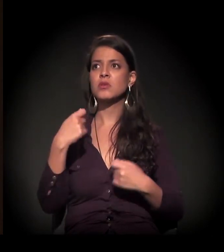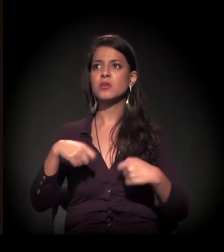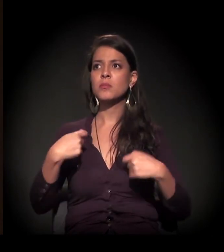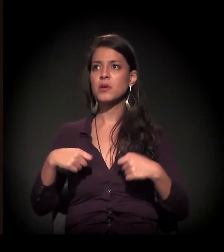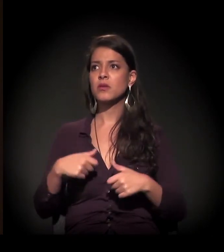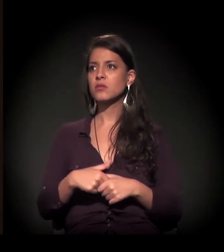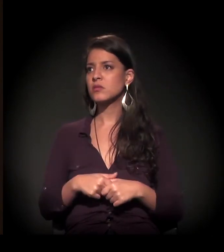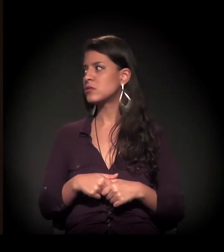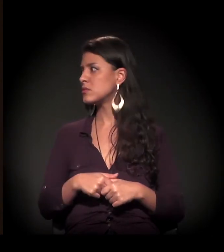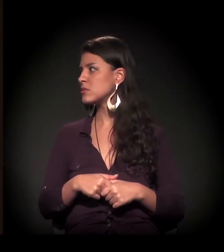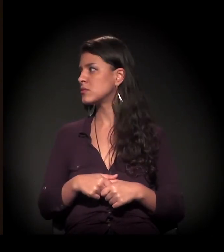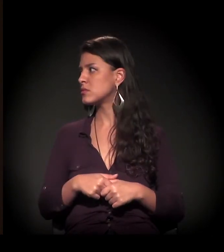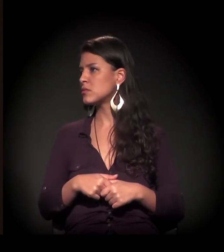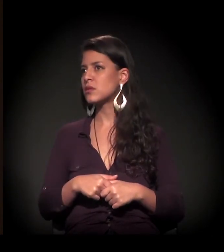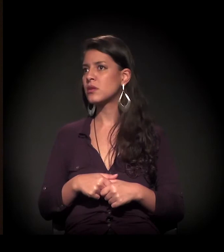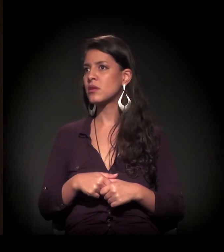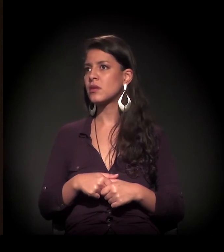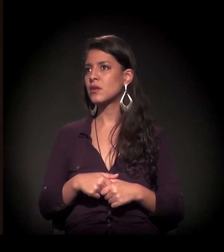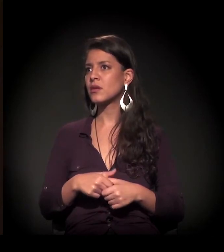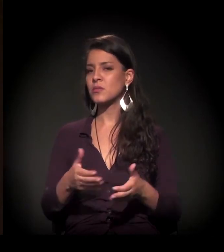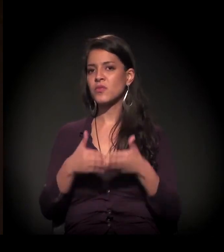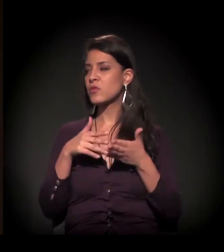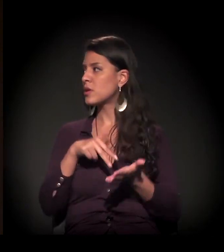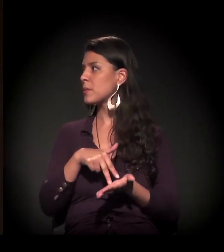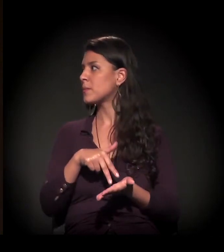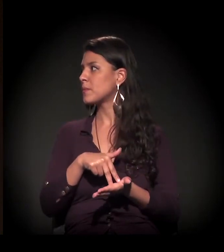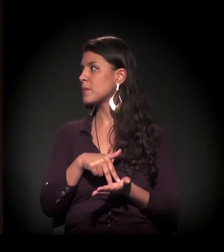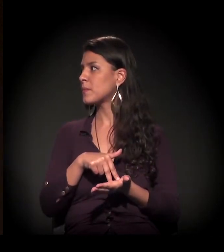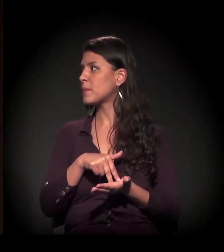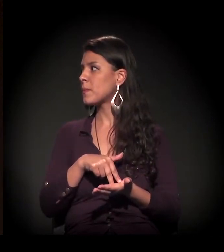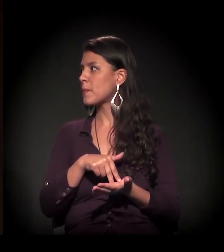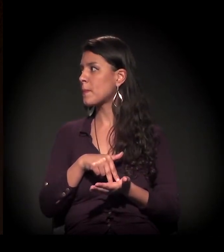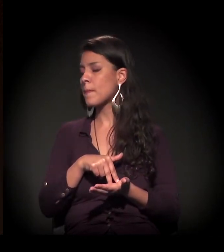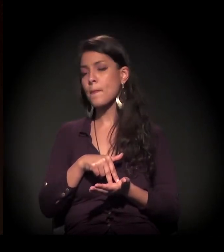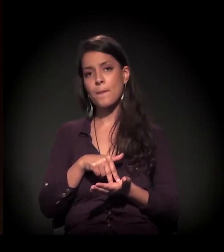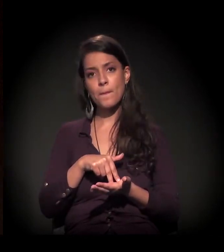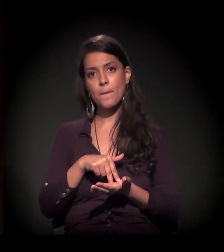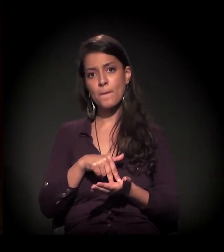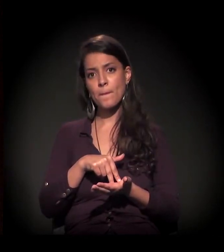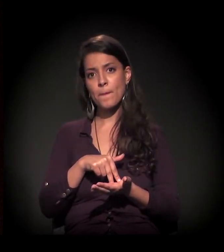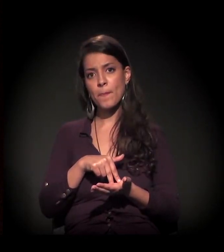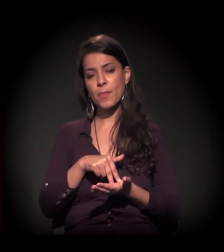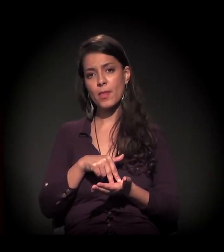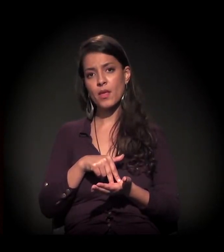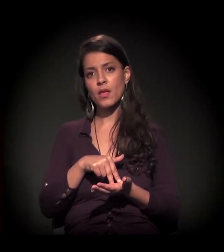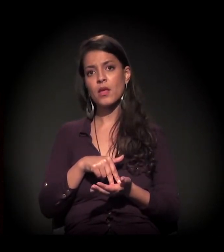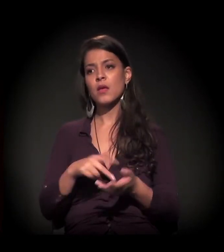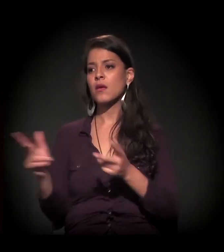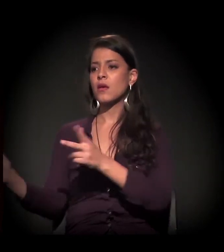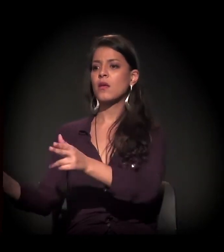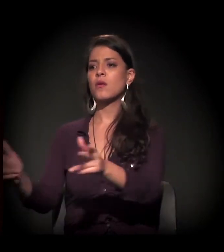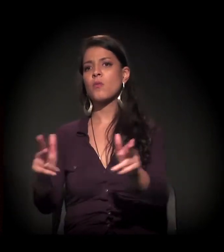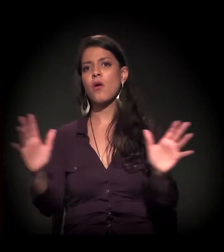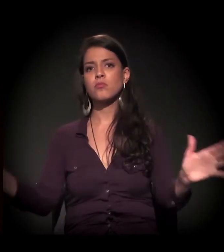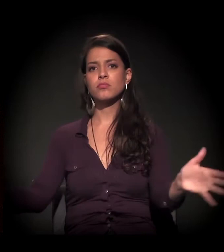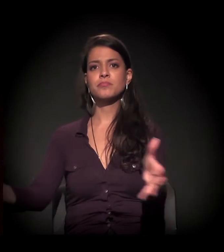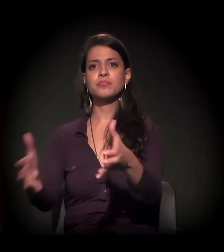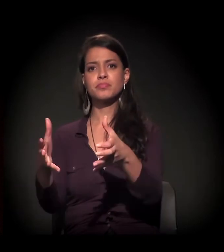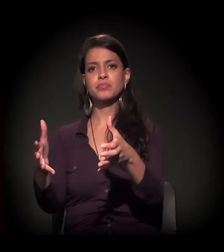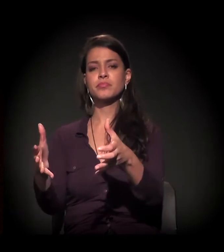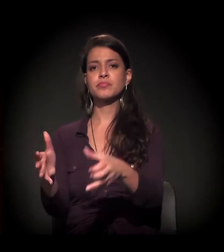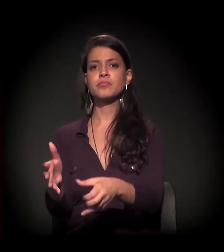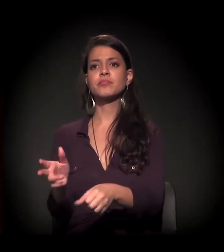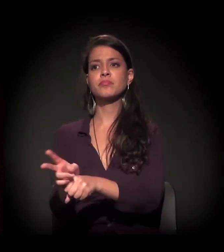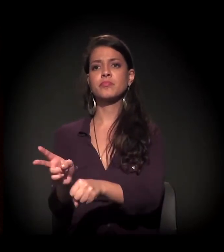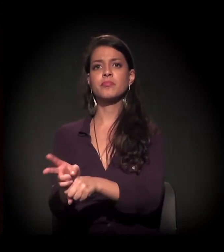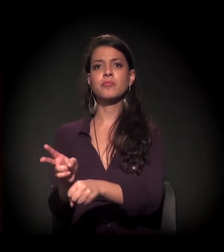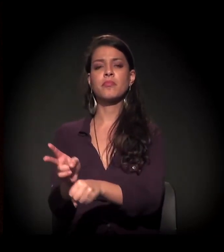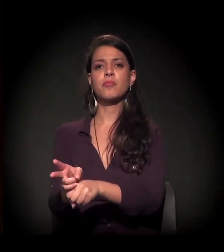Colocam todo mundo na mesma caixa, no mesmo jugo e vamos lá.